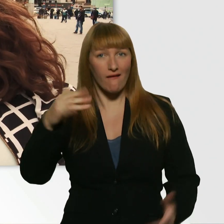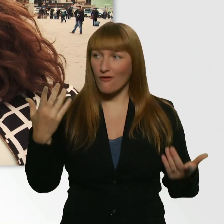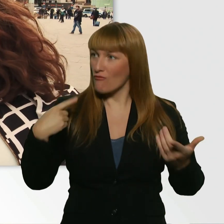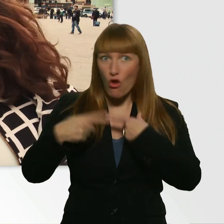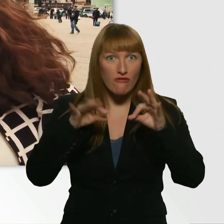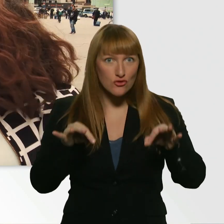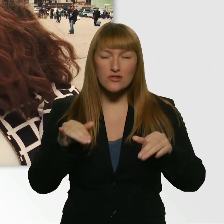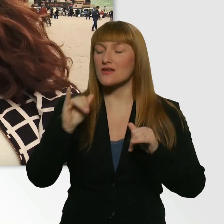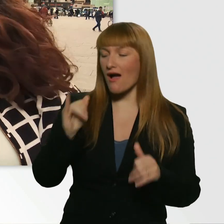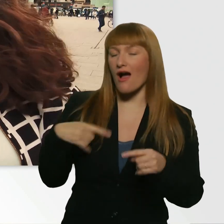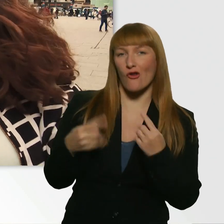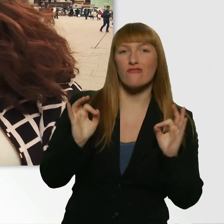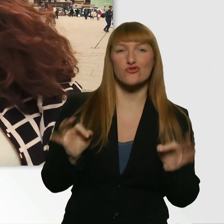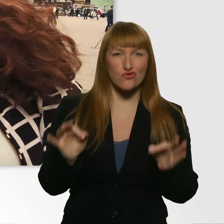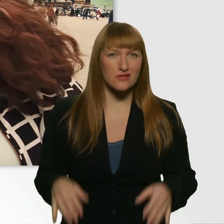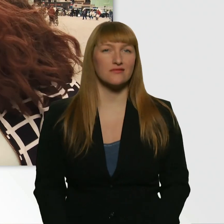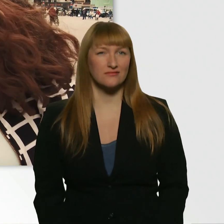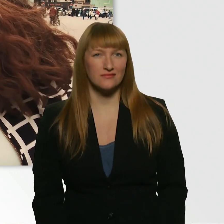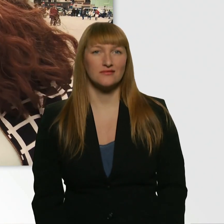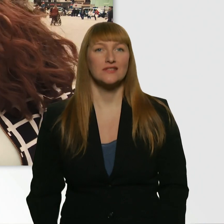Es läuft richtig gut. Fehlt nur noch, dass wir hier nackt rumfahren.